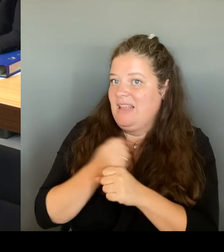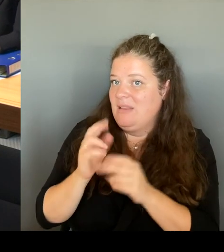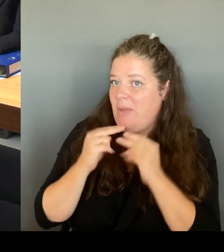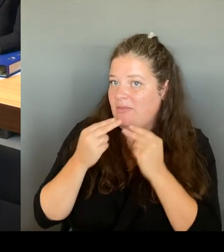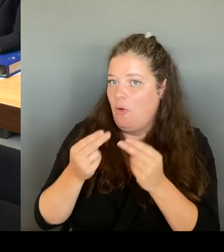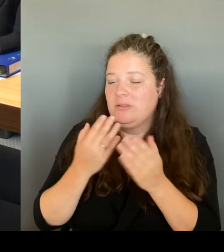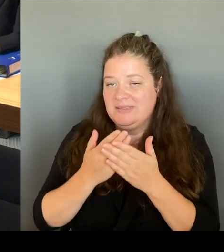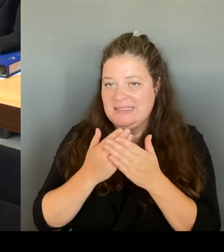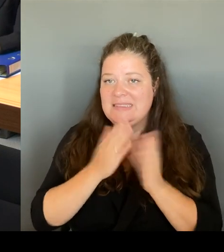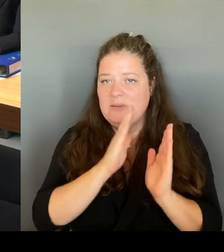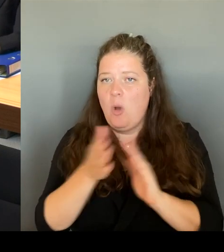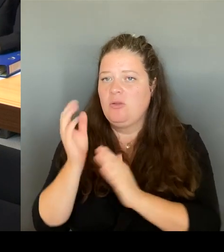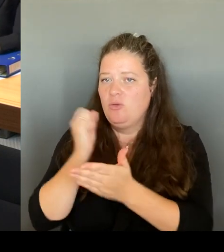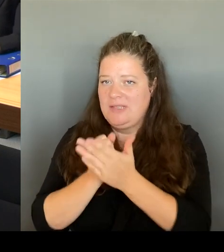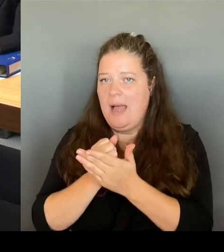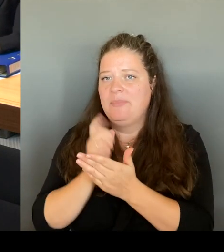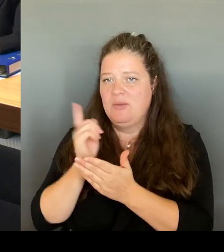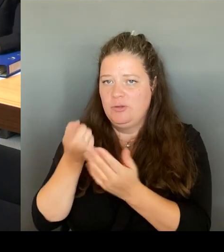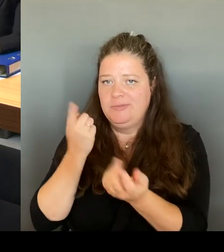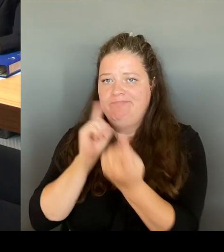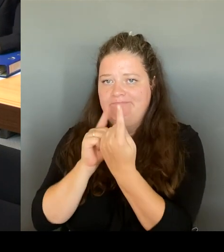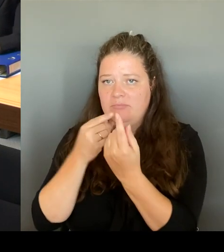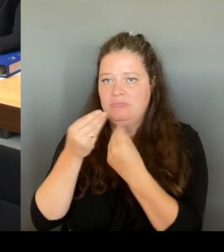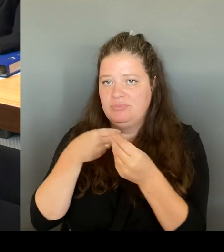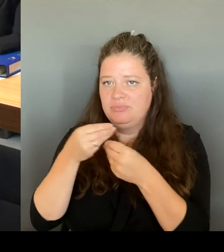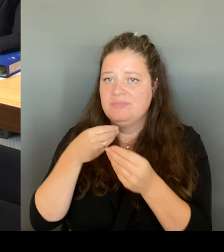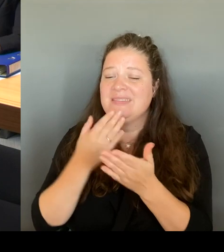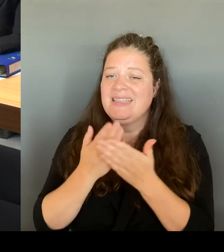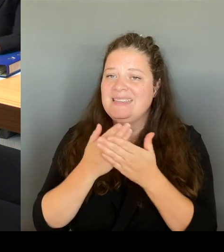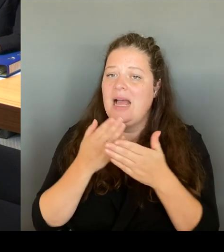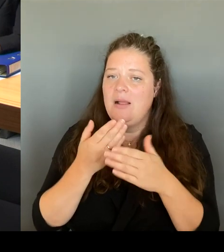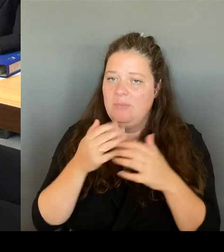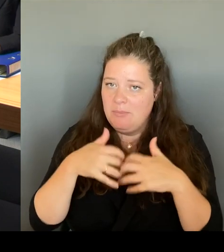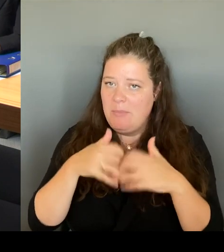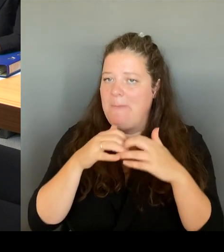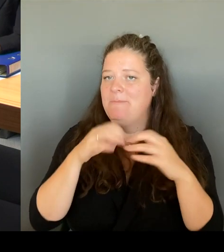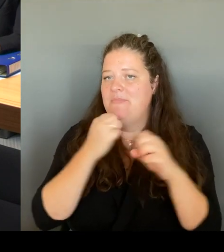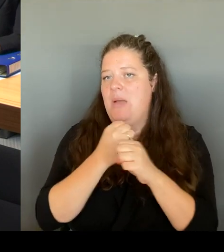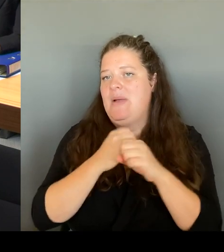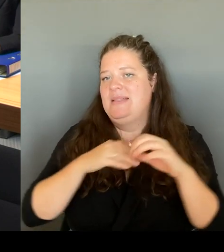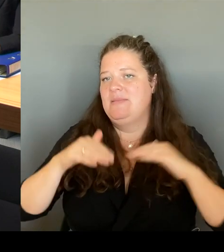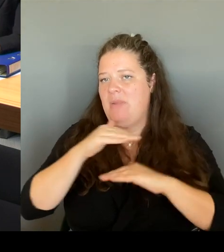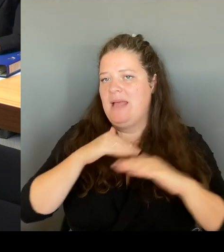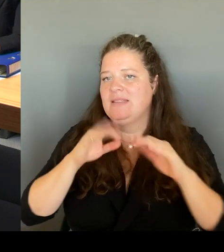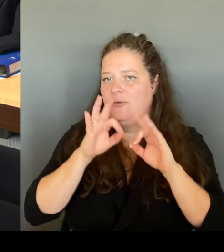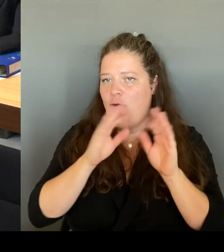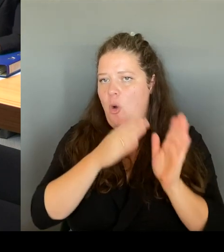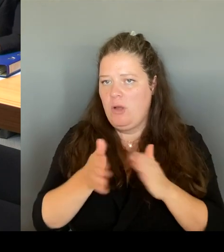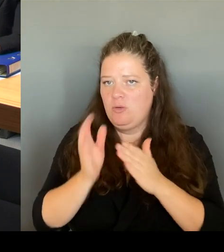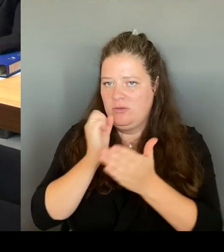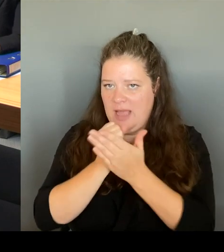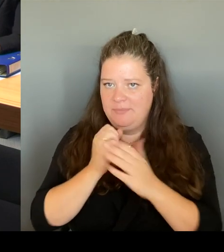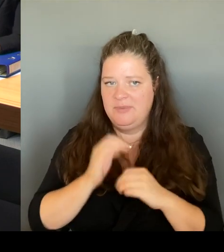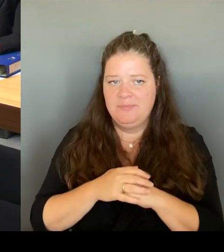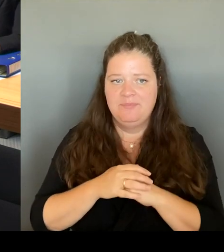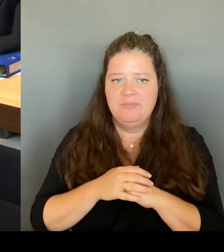Also ich kann nur sagen, bei allem Widerstand, der von Einzelnen auch hier aus dem Haus gekommen ist, es ist